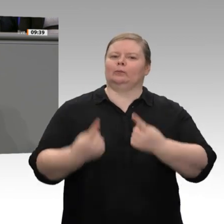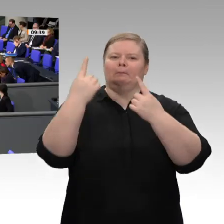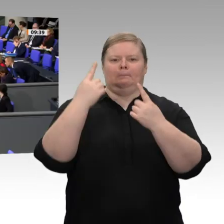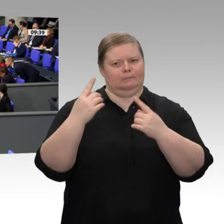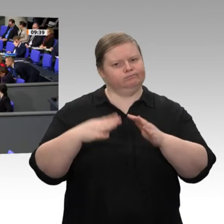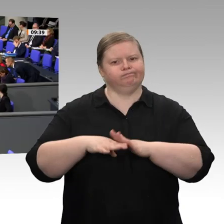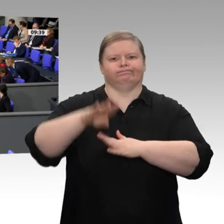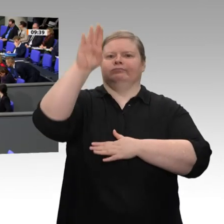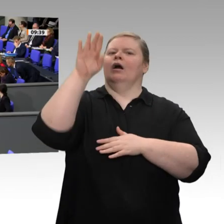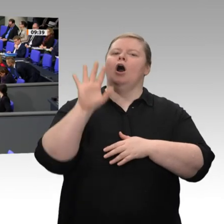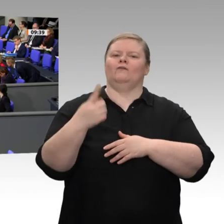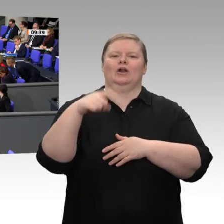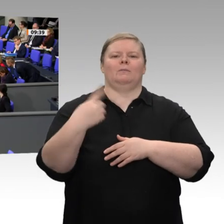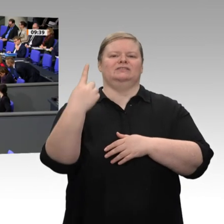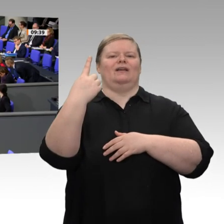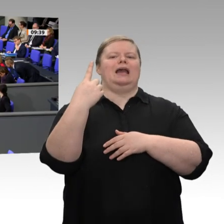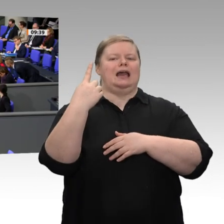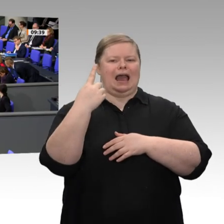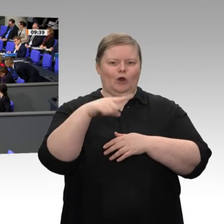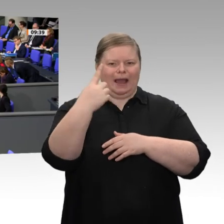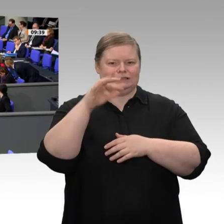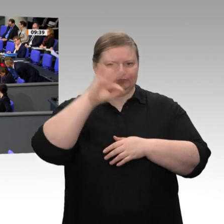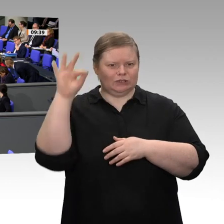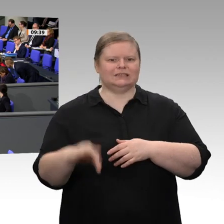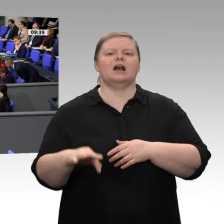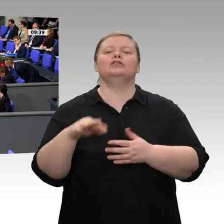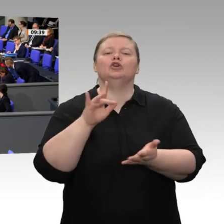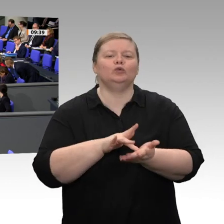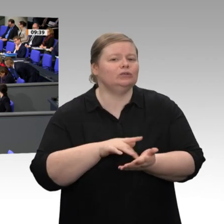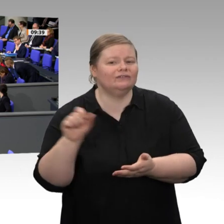dass wir zwei Tage mehr arbeiten, dass wir zwei Arbeitstage mehr haben. Das ist also